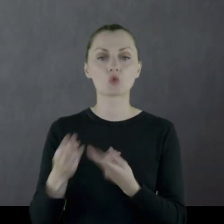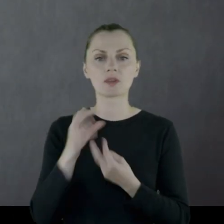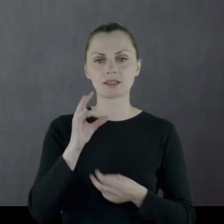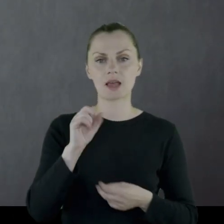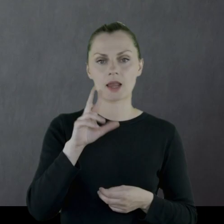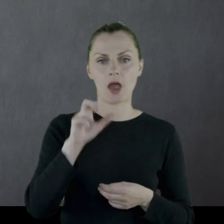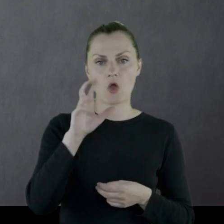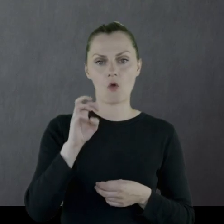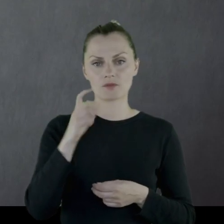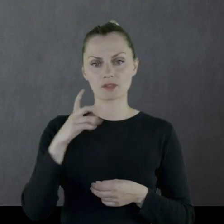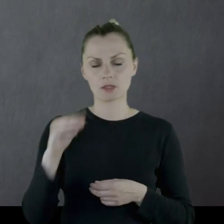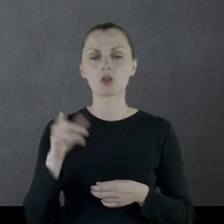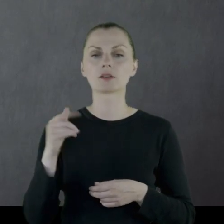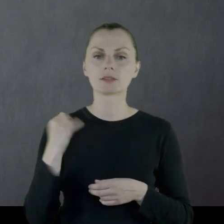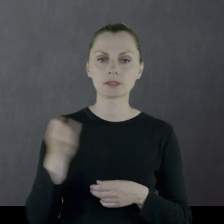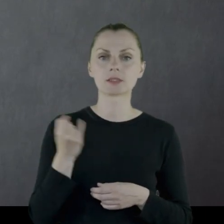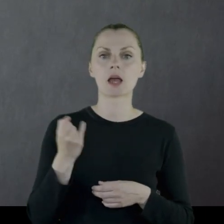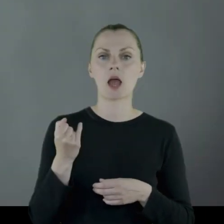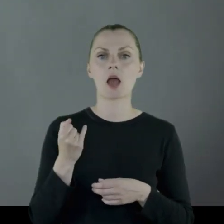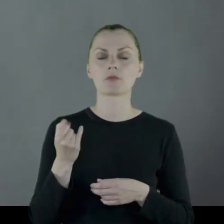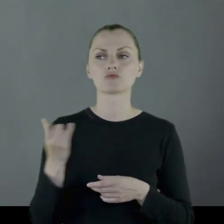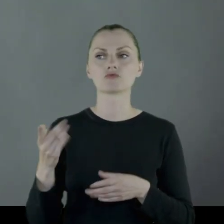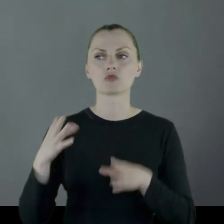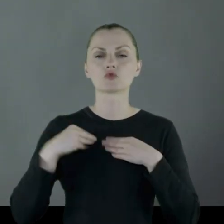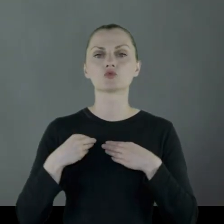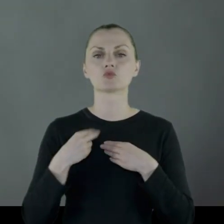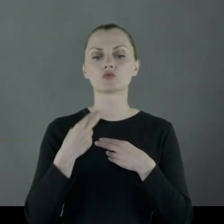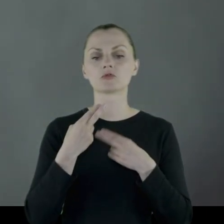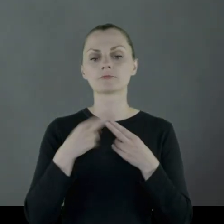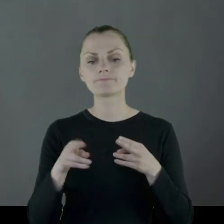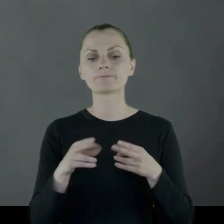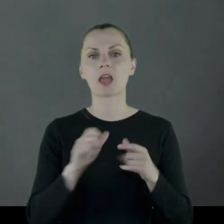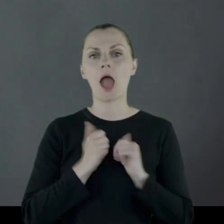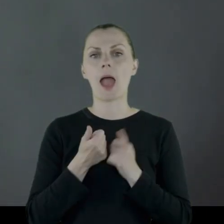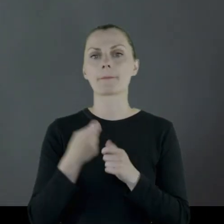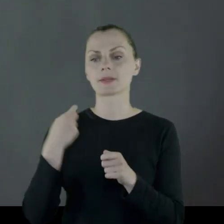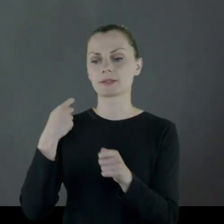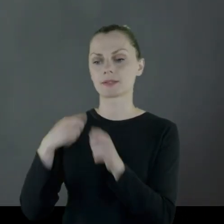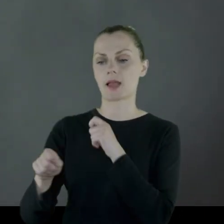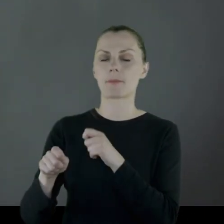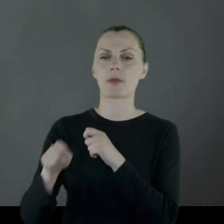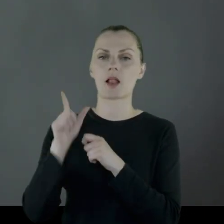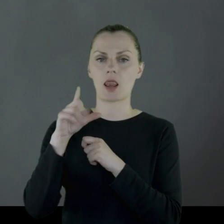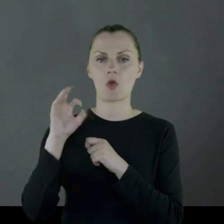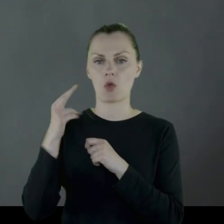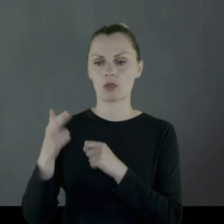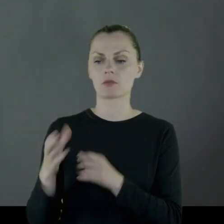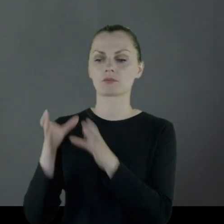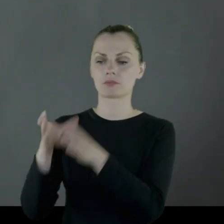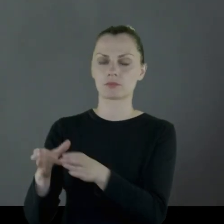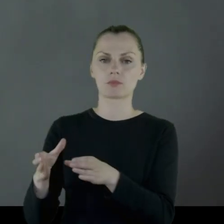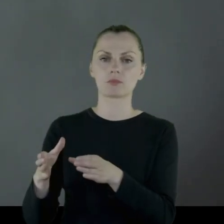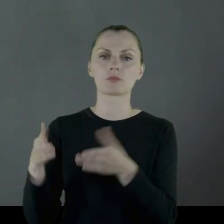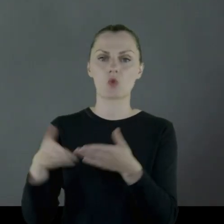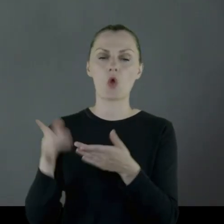który jest ze Starachowic i zawsze dostaje tam wyposażenie, żeby zapalić Leonowi na grobie lampkę.